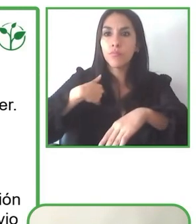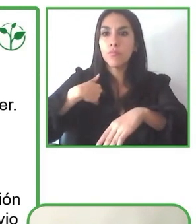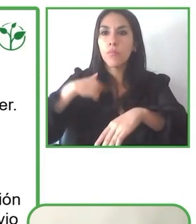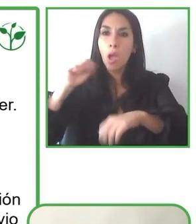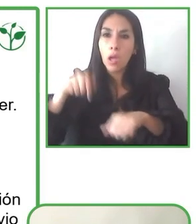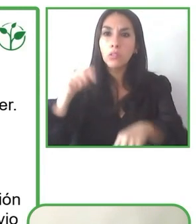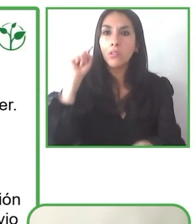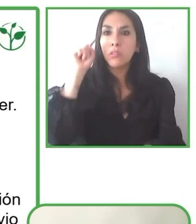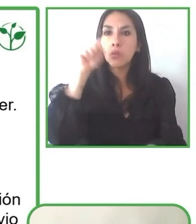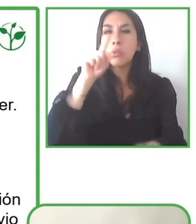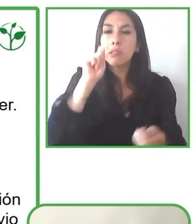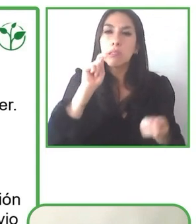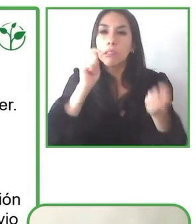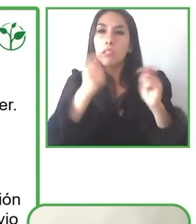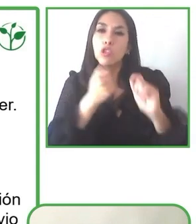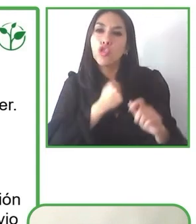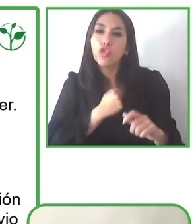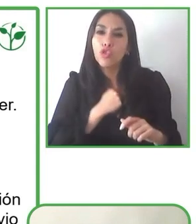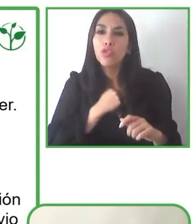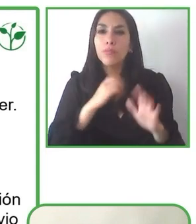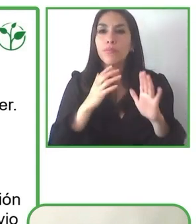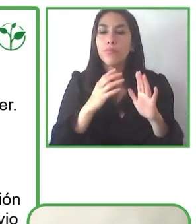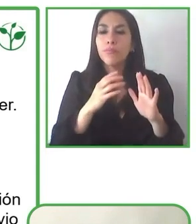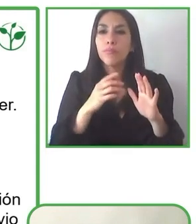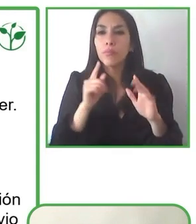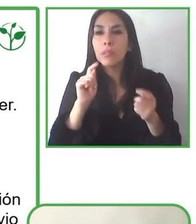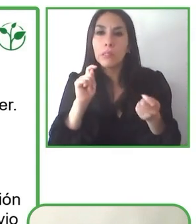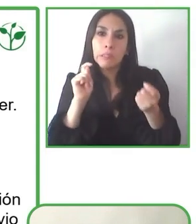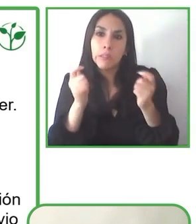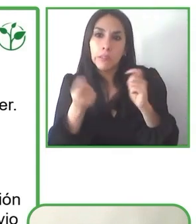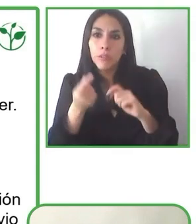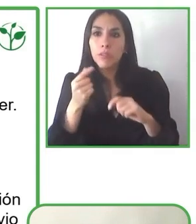Entonces, llevándolo a países latinoamericanos, si bien estamos un poco más